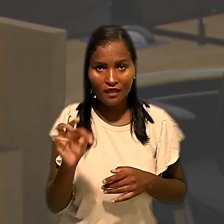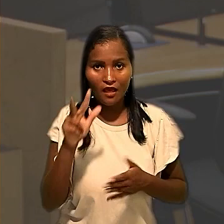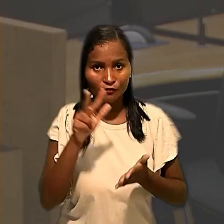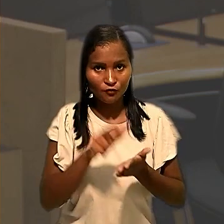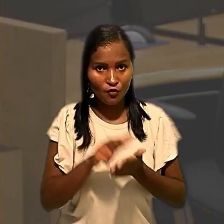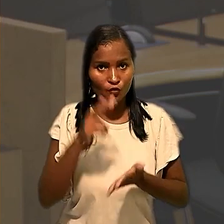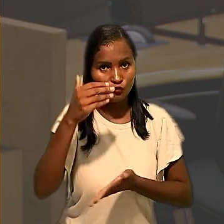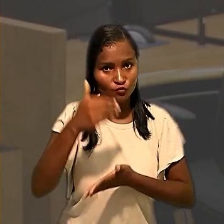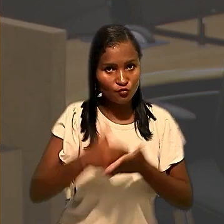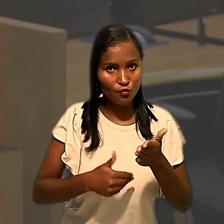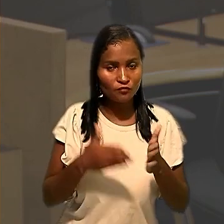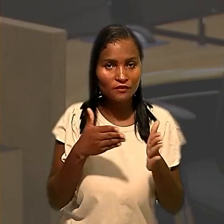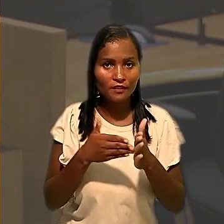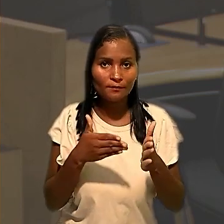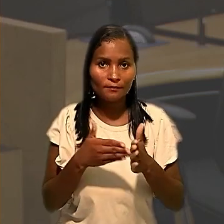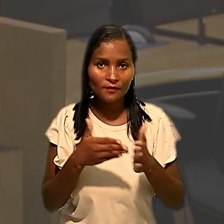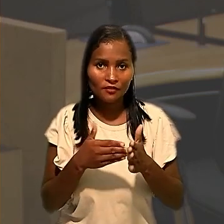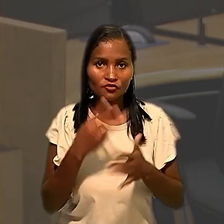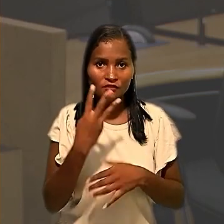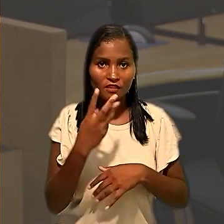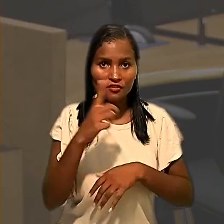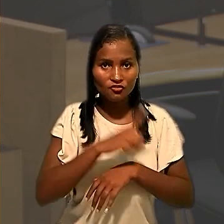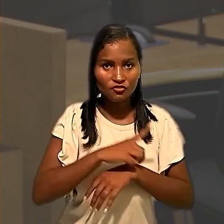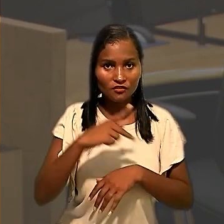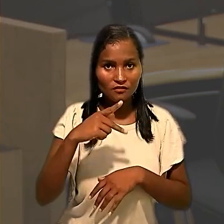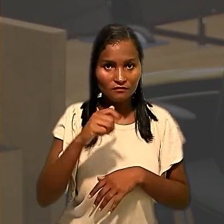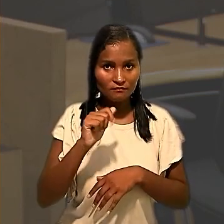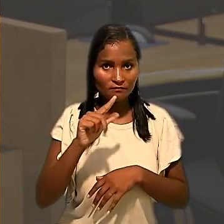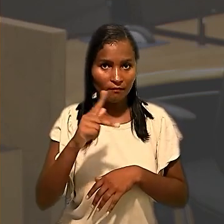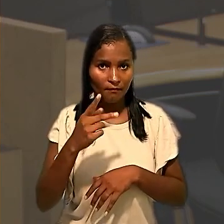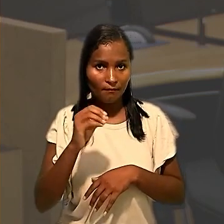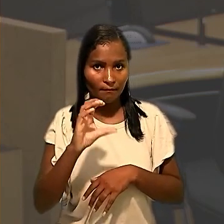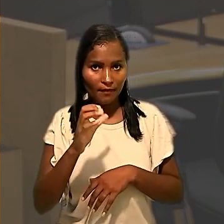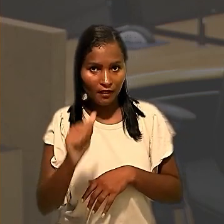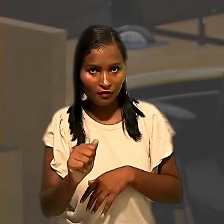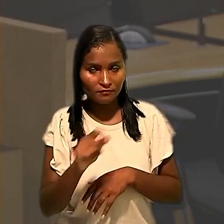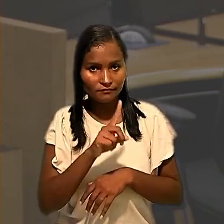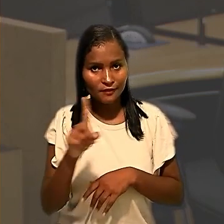desconto excedente do limite de três dias em Palhoça pelo não cumprimento da determinação